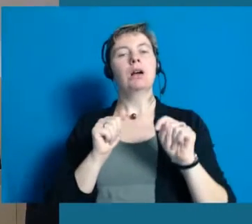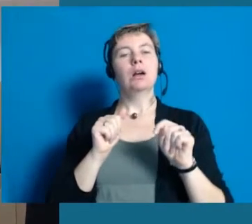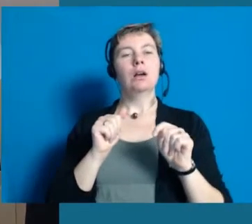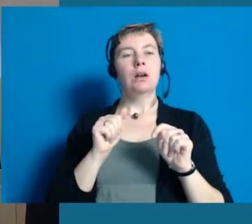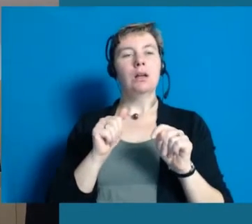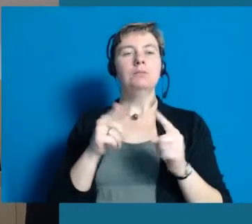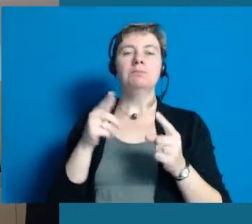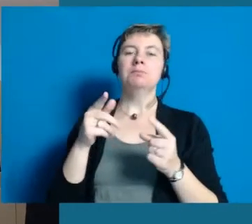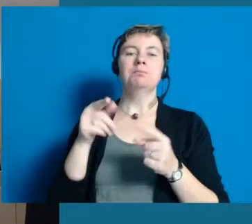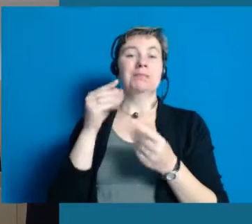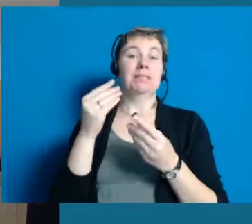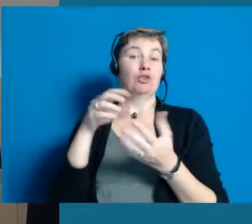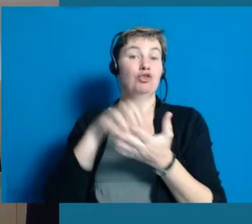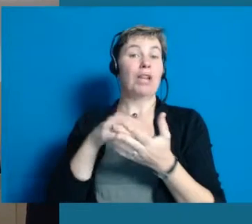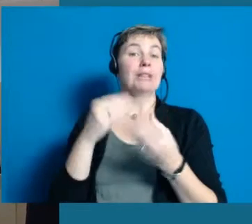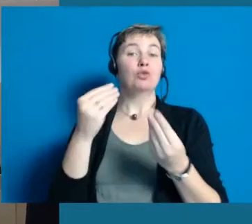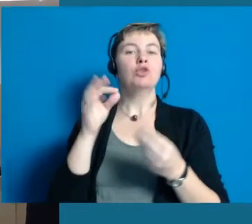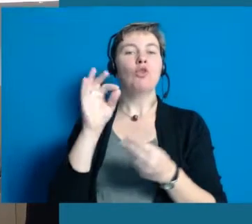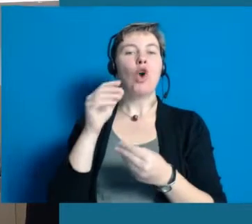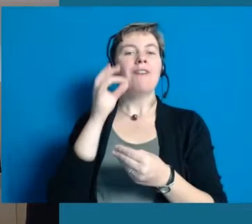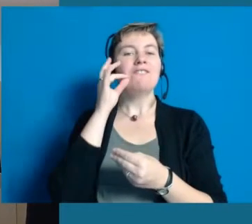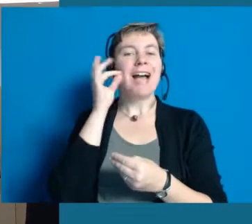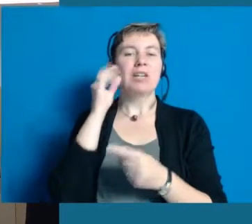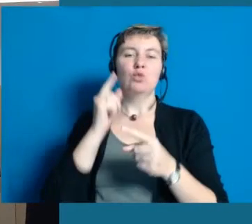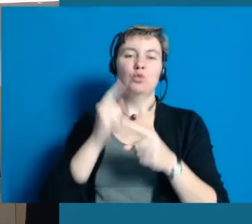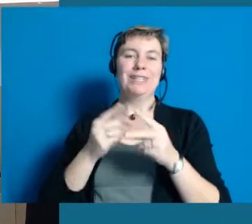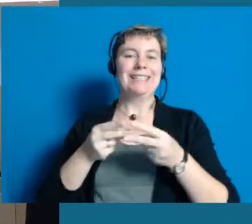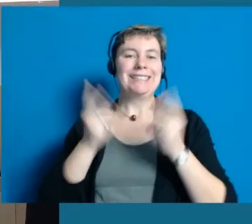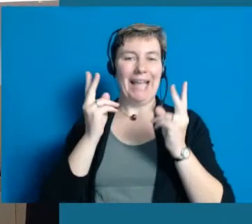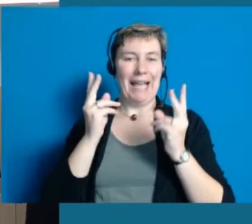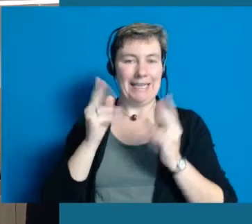und gehört, weil es eine Wein- und Sektstadt ist noch zum Rheingau.